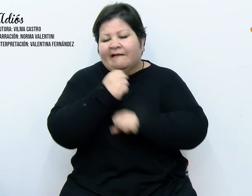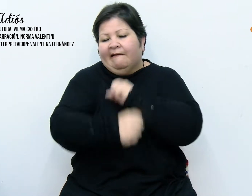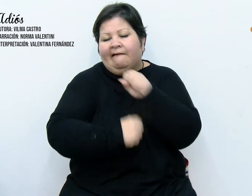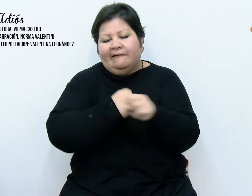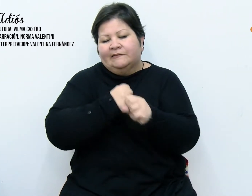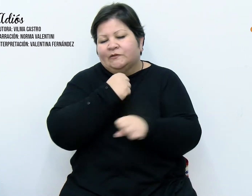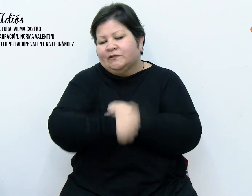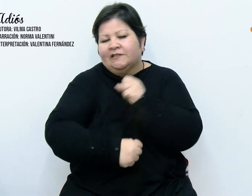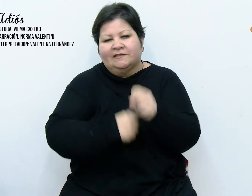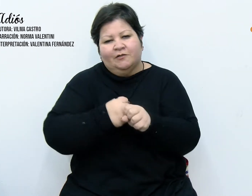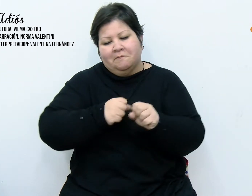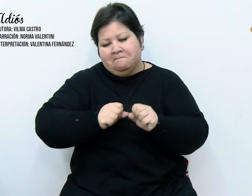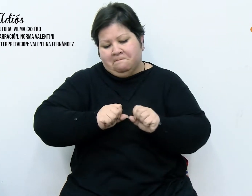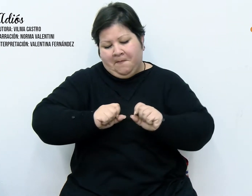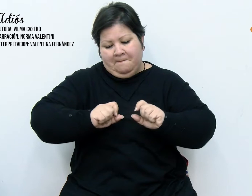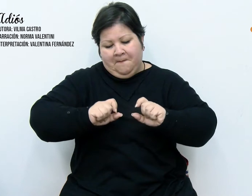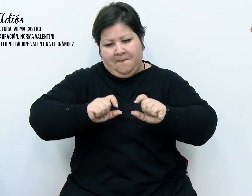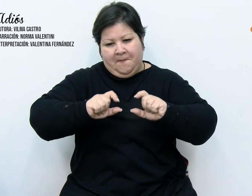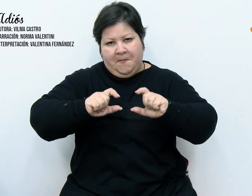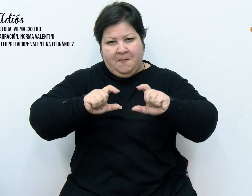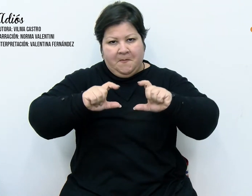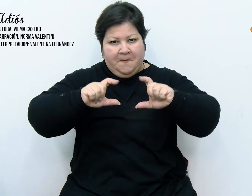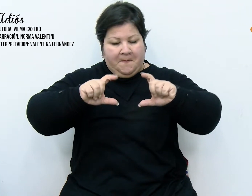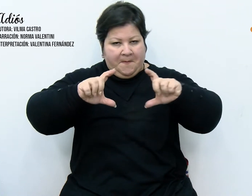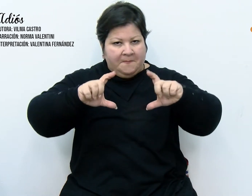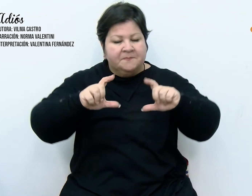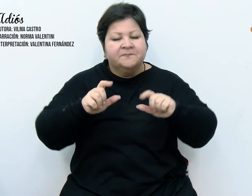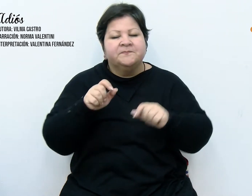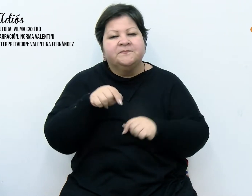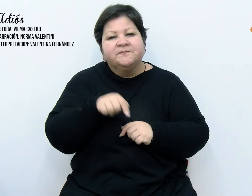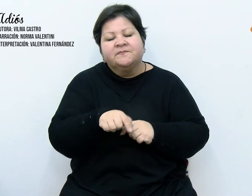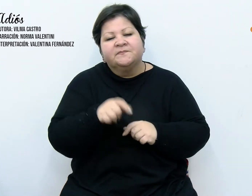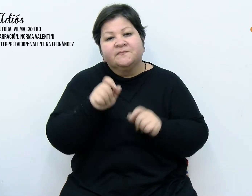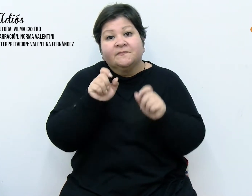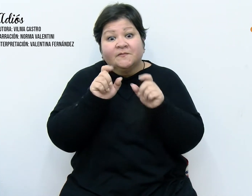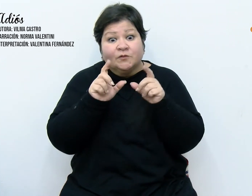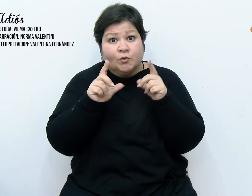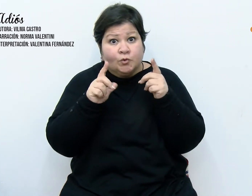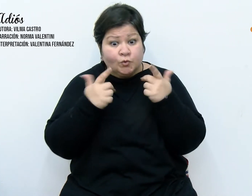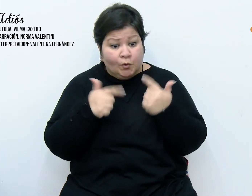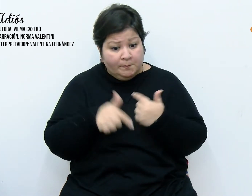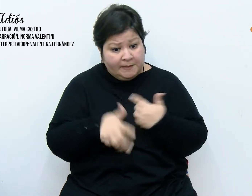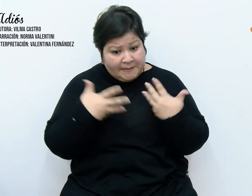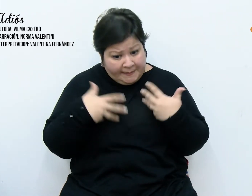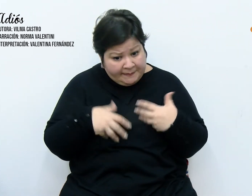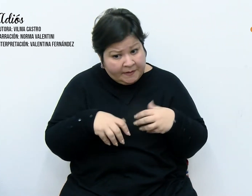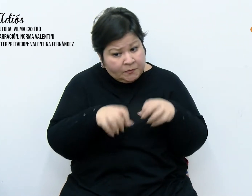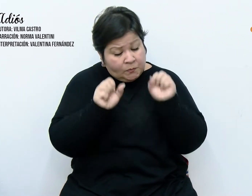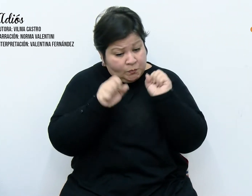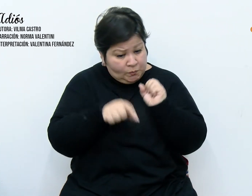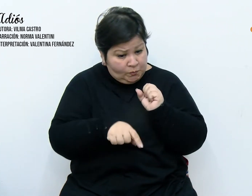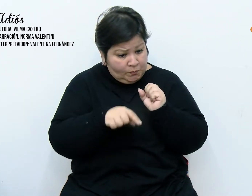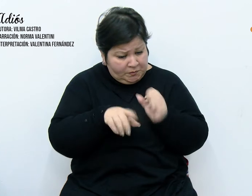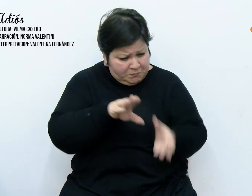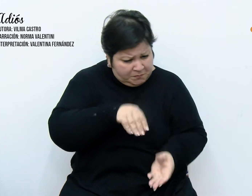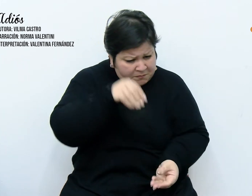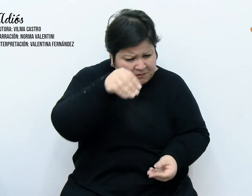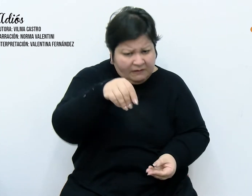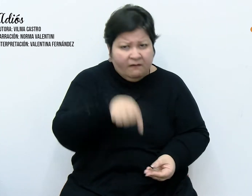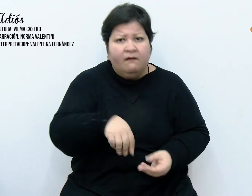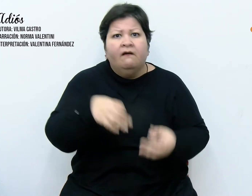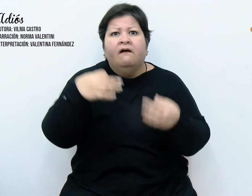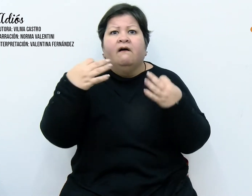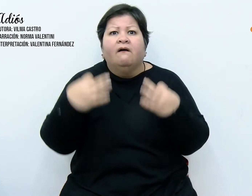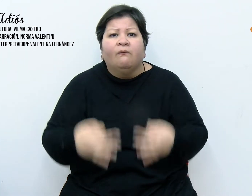incrementando. Con sorpresa, descubrimos al abrir la caja, que una gotera producto de una rajadura